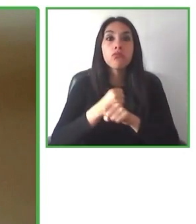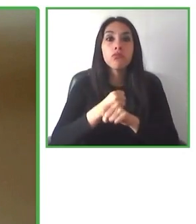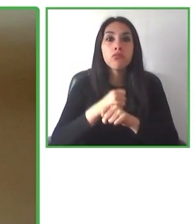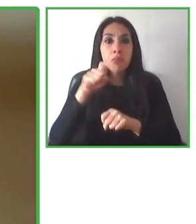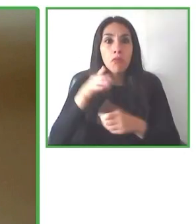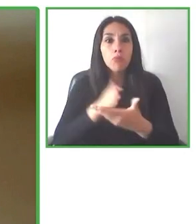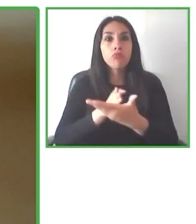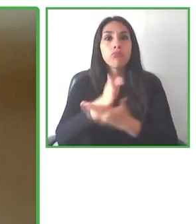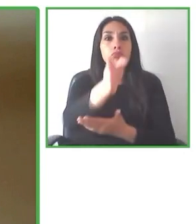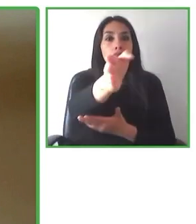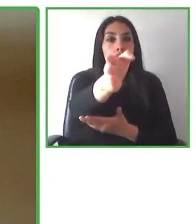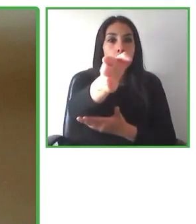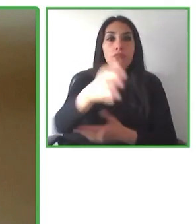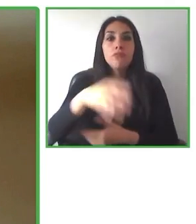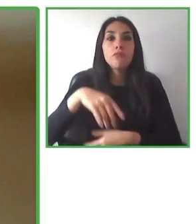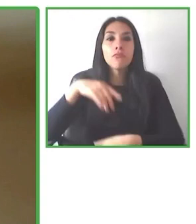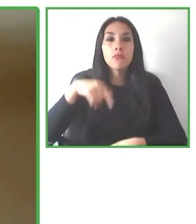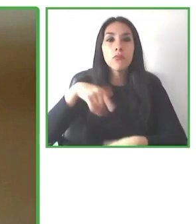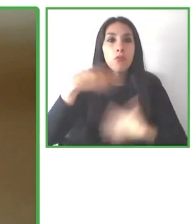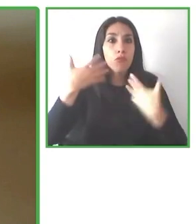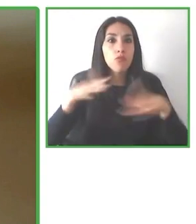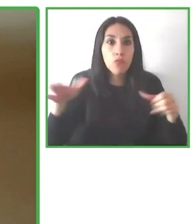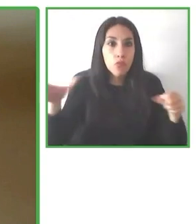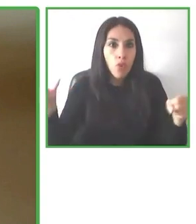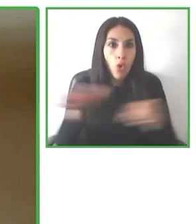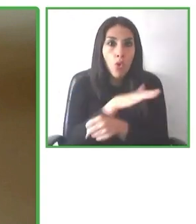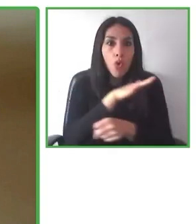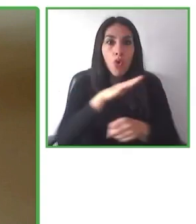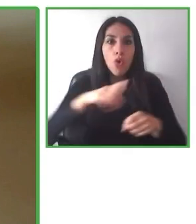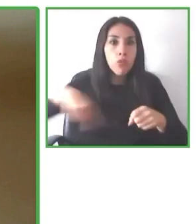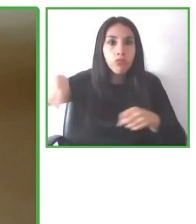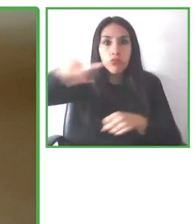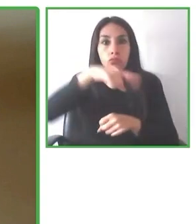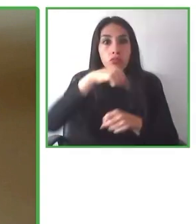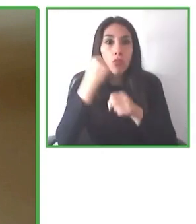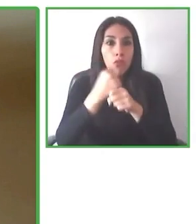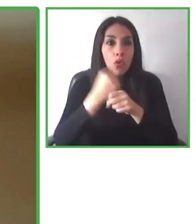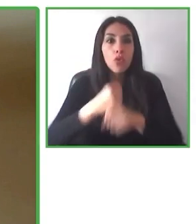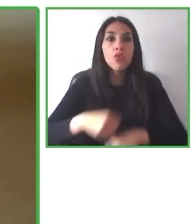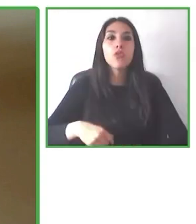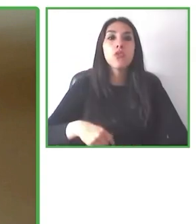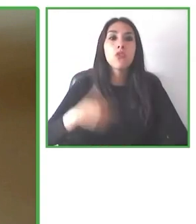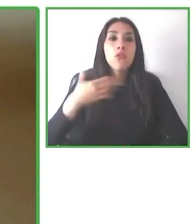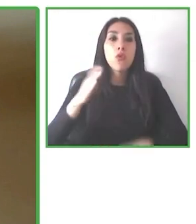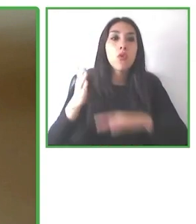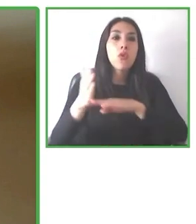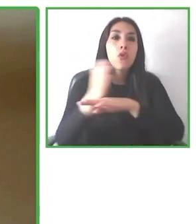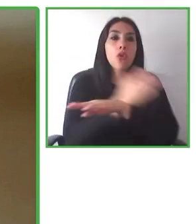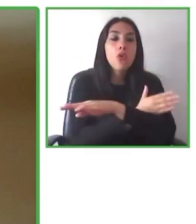portal, porque os podemos dar muchísima formación en accesibilidad, muchísima